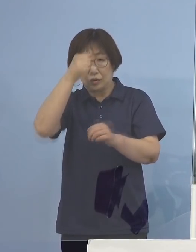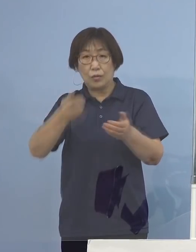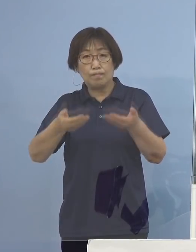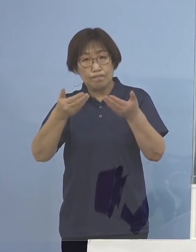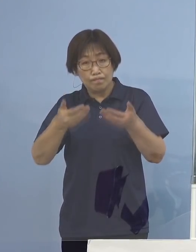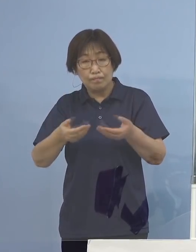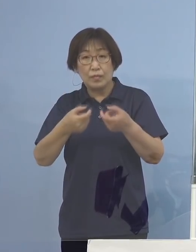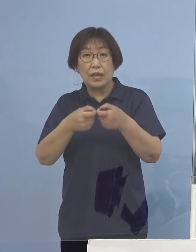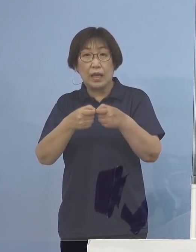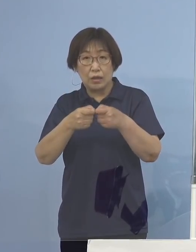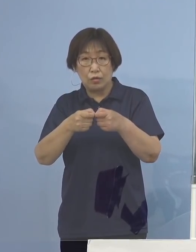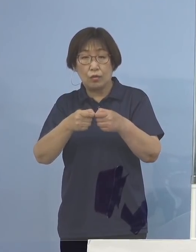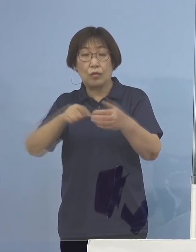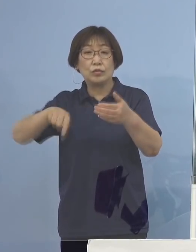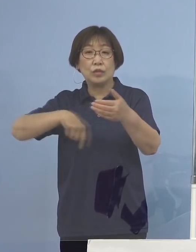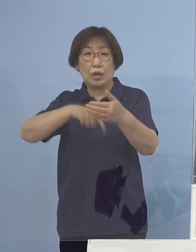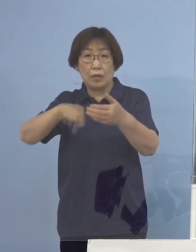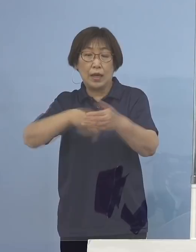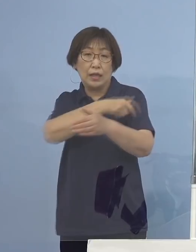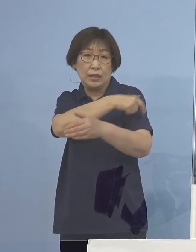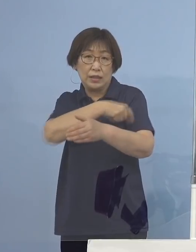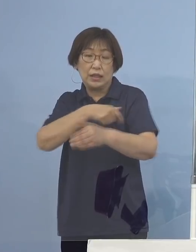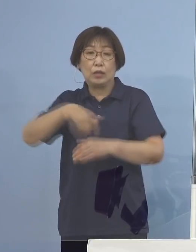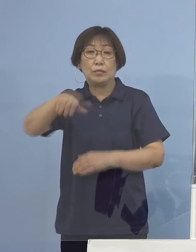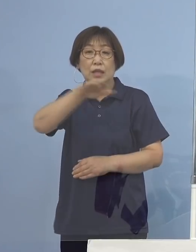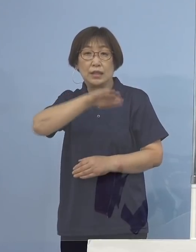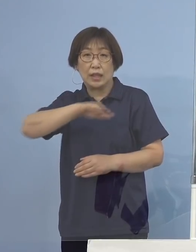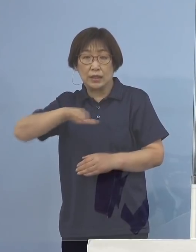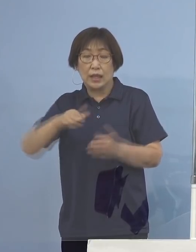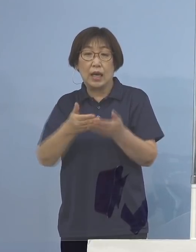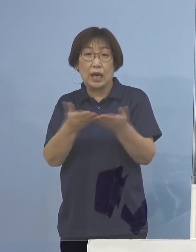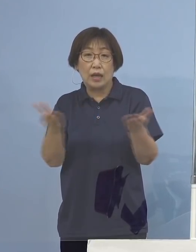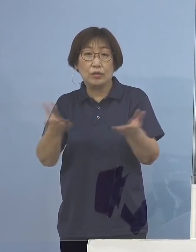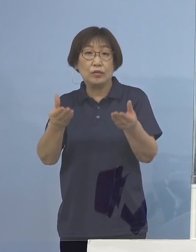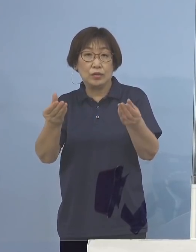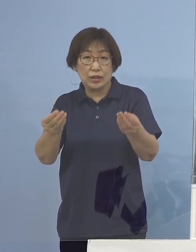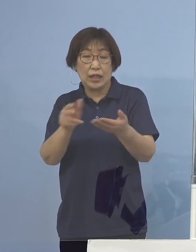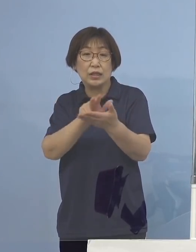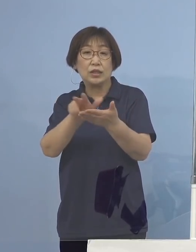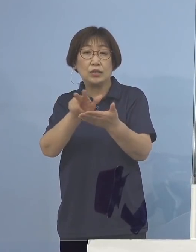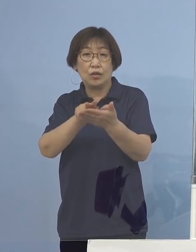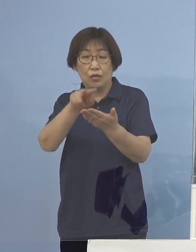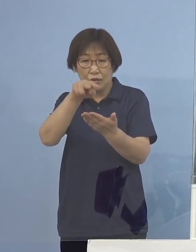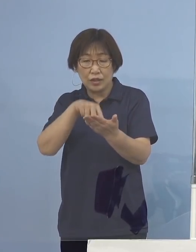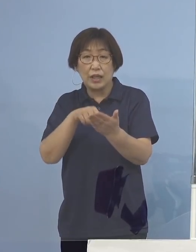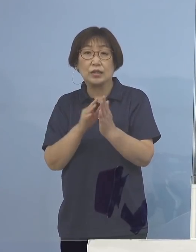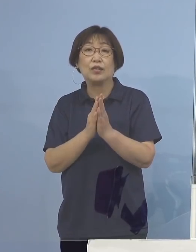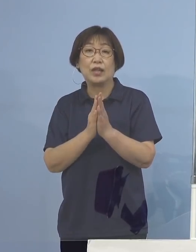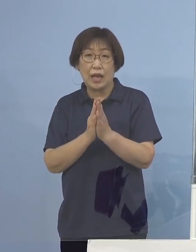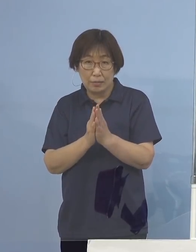記者の皆様方のお手元に配布させていただいている 資料をご参照願います